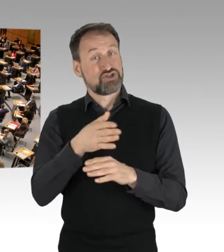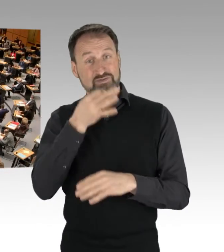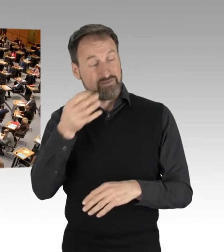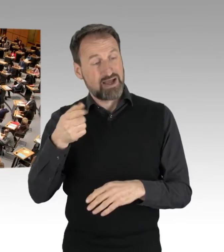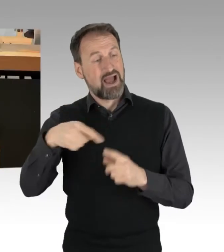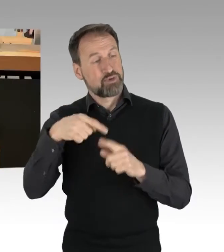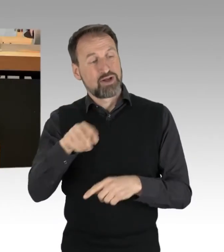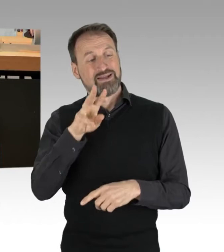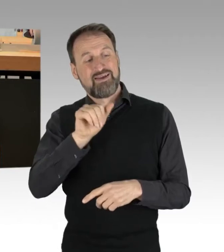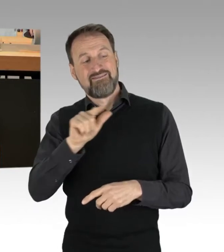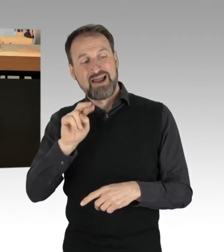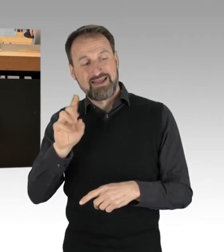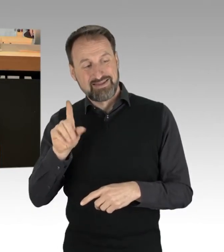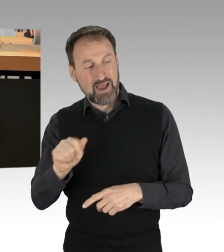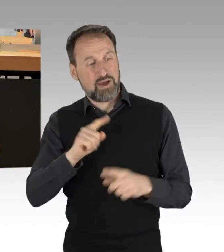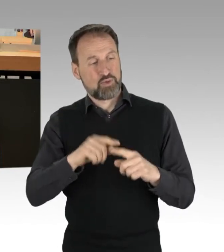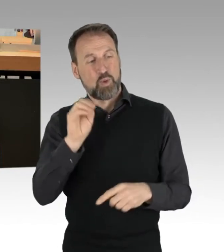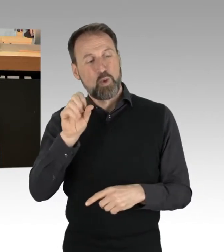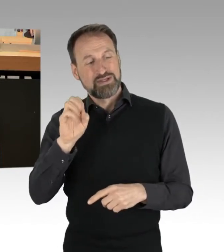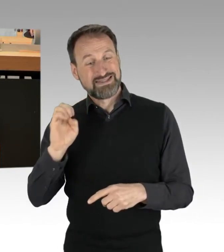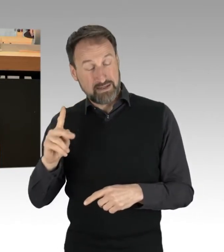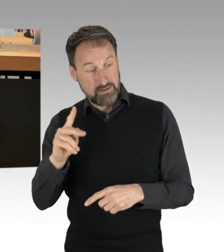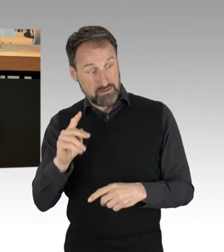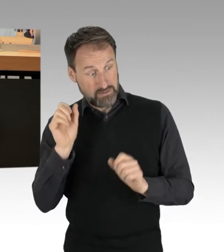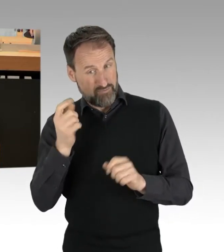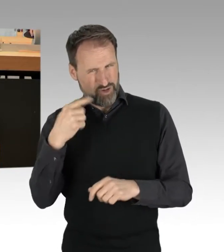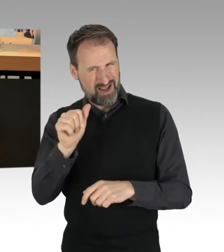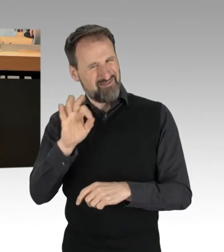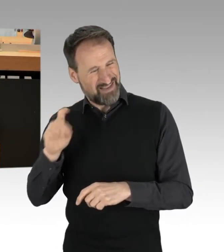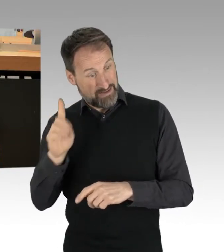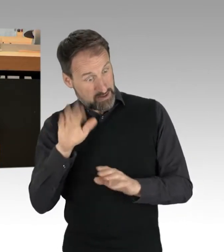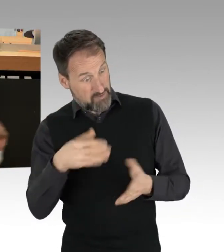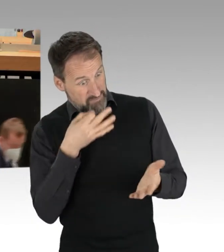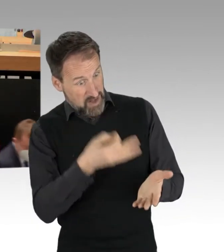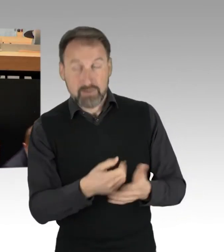von der AfD-Fraktion zulassen. (Rednerwechsel) Heute nicht, vielen Dank. Sehr geehrte Damen und Herren,